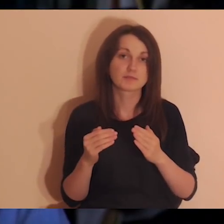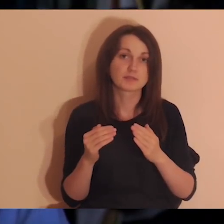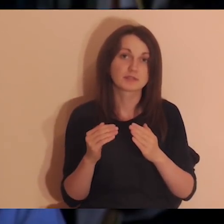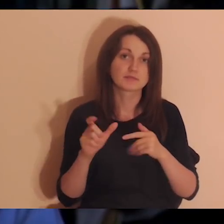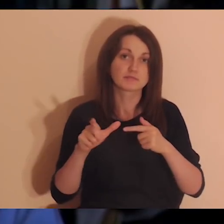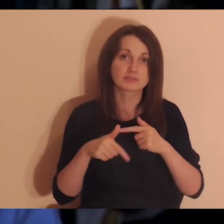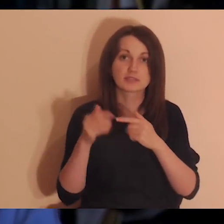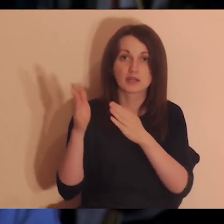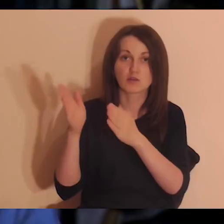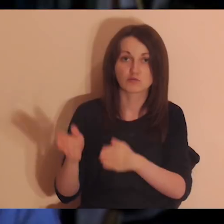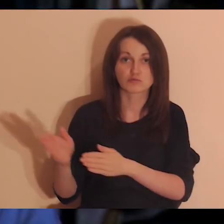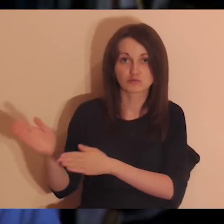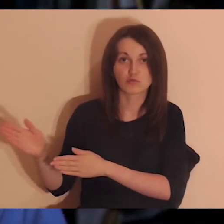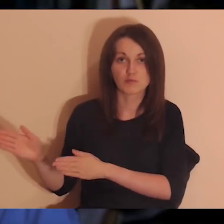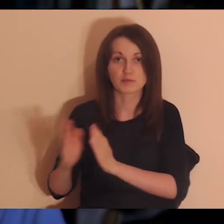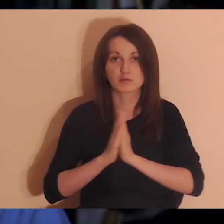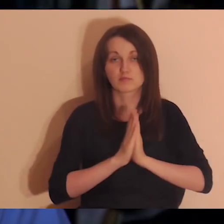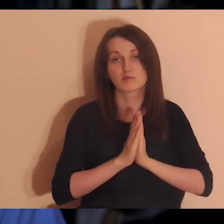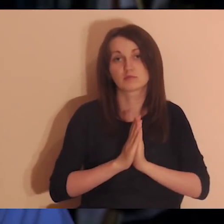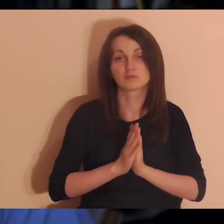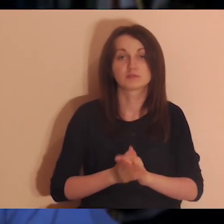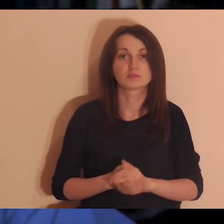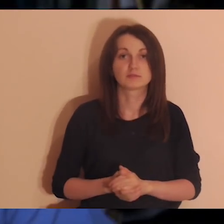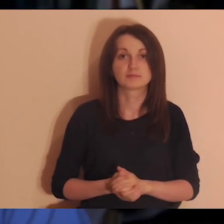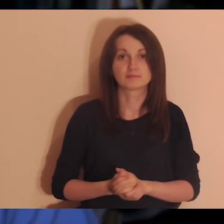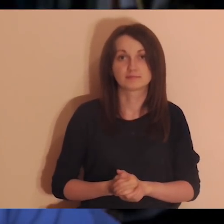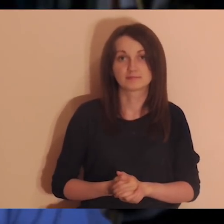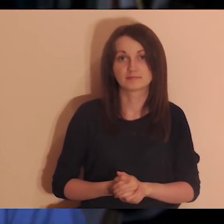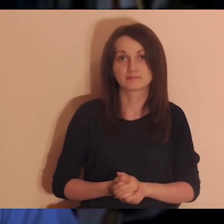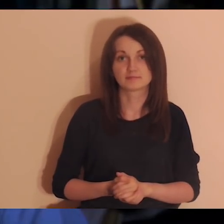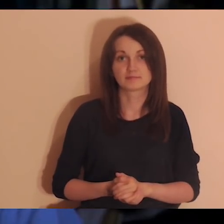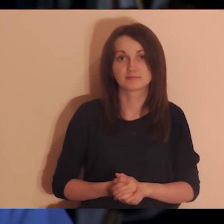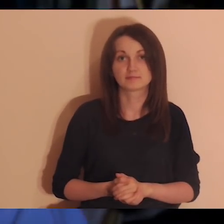Będziemy się modlić za te osoby, które piszą, z jakiej są miejscowości.